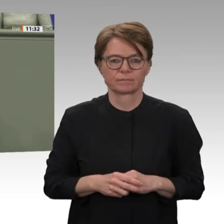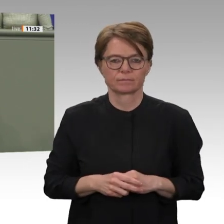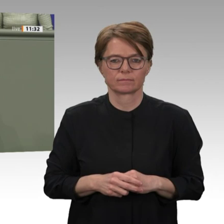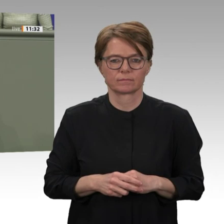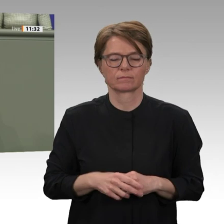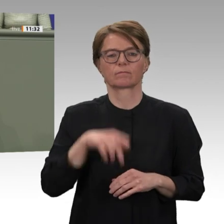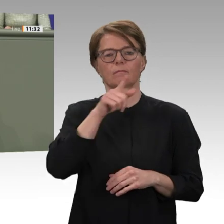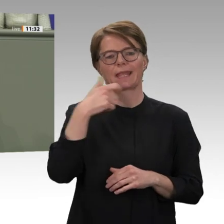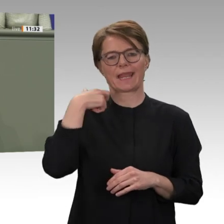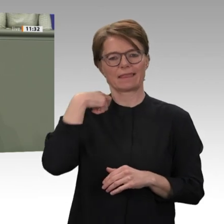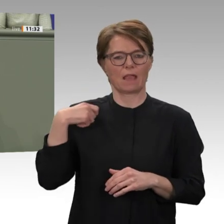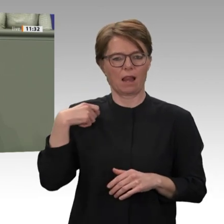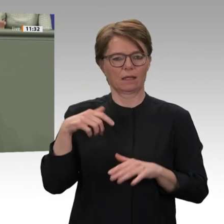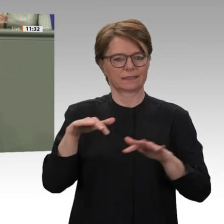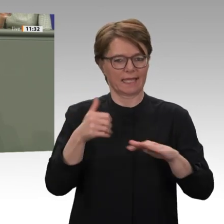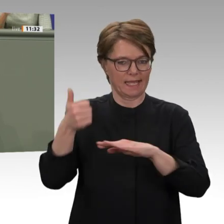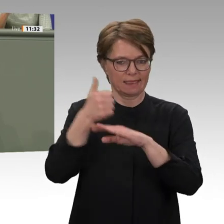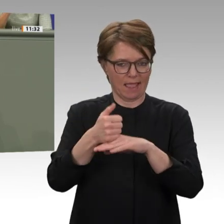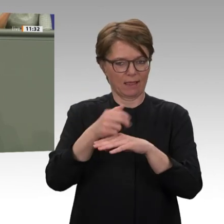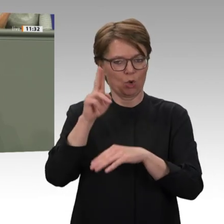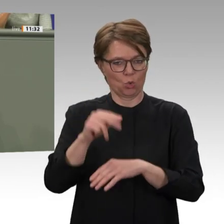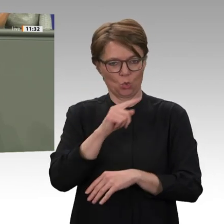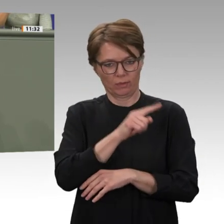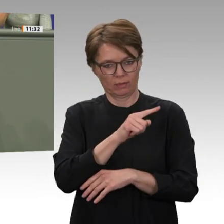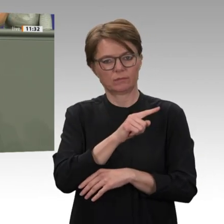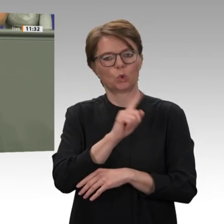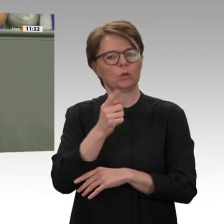Transitionsprozess und bei der Friedenskonsolidierung sind